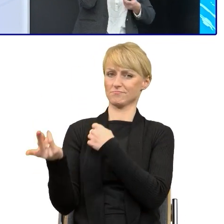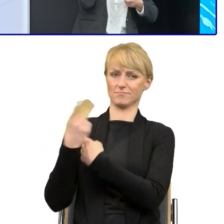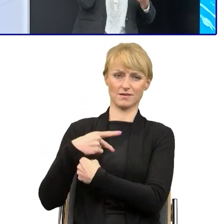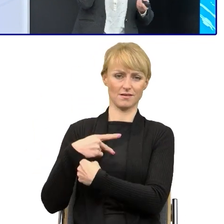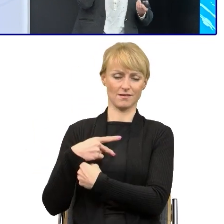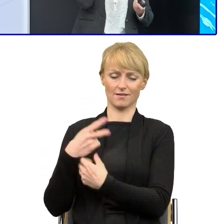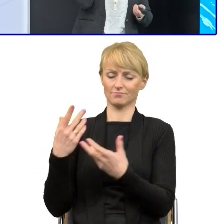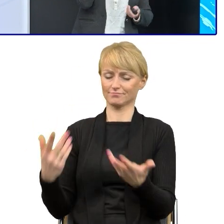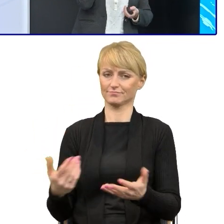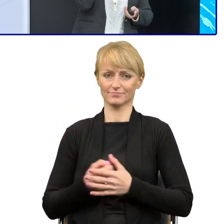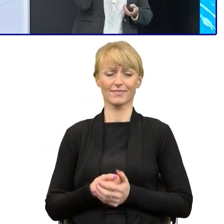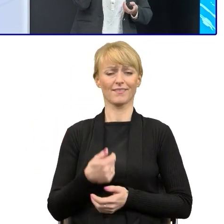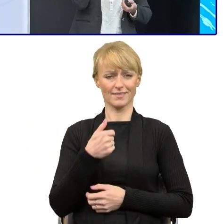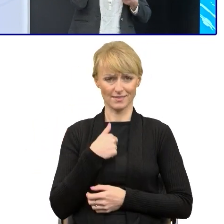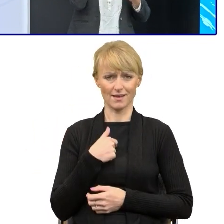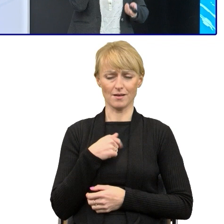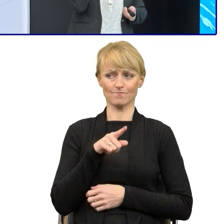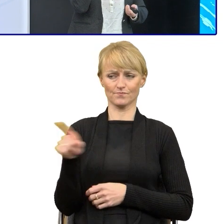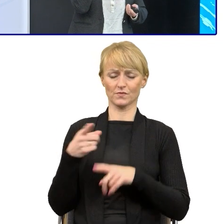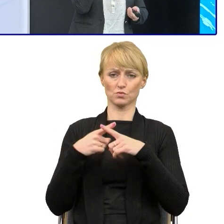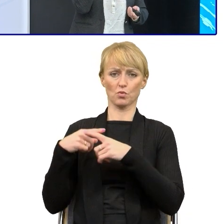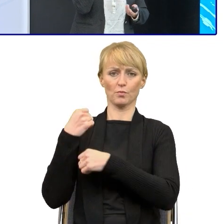Więc mam ludzi, którzy potrafią to robić,